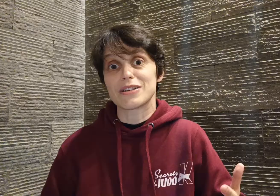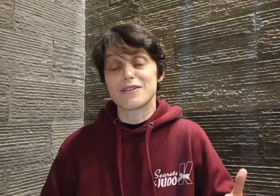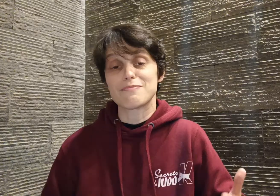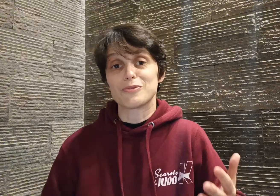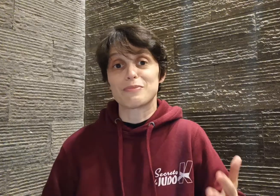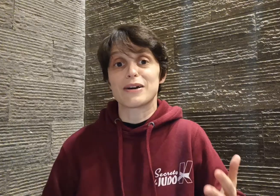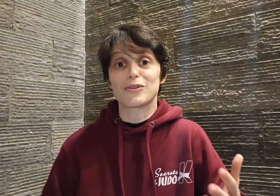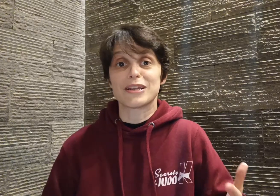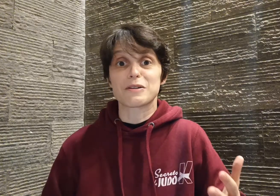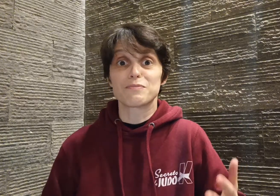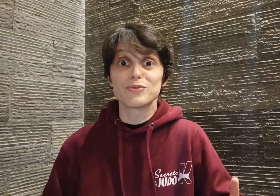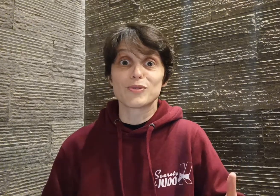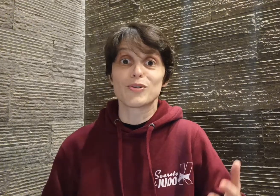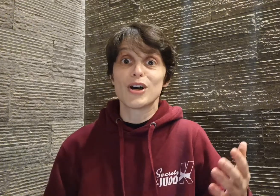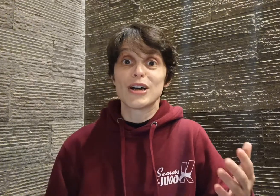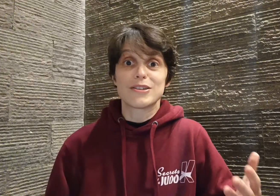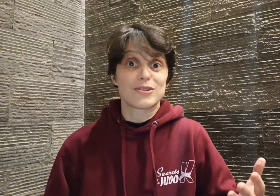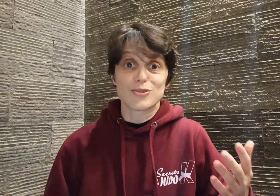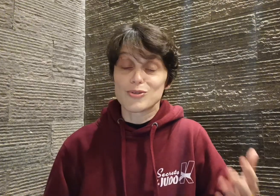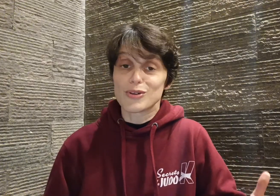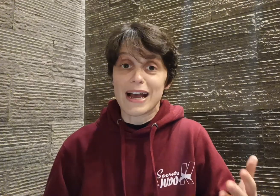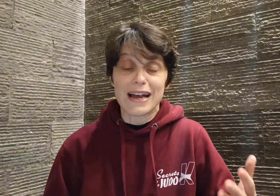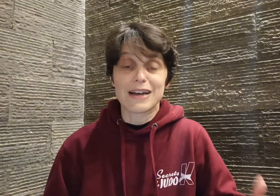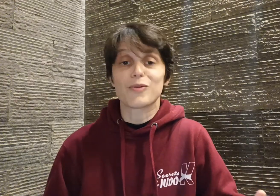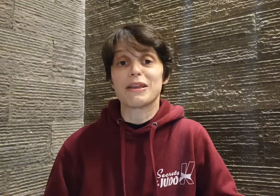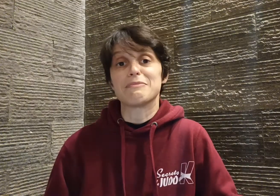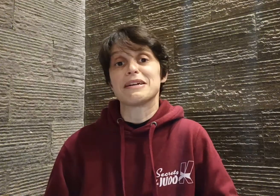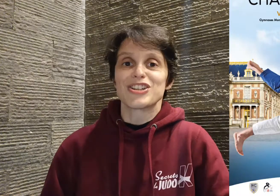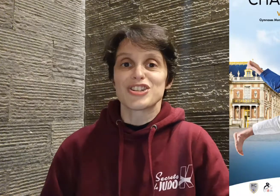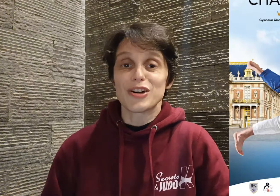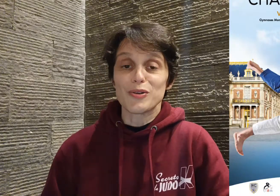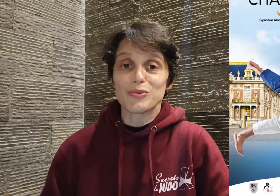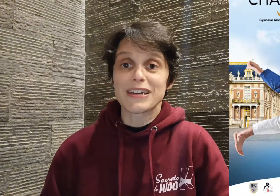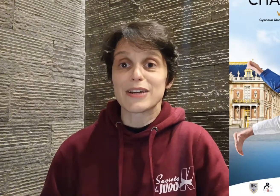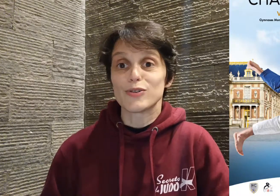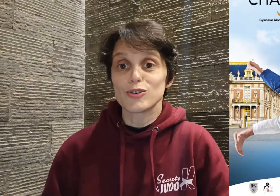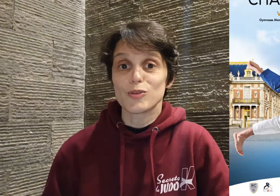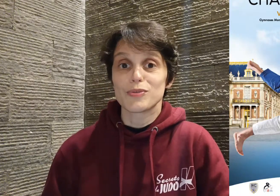fait pour ne pas connaître plus tôt ce judoka incroyable. Je l'ai rencontré au championnat